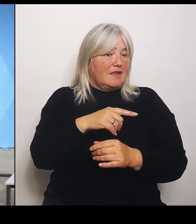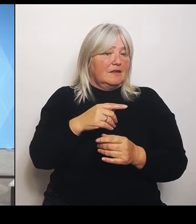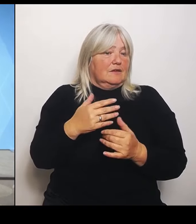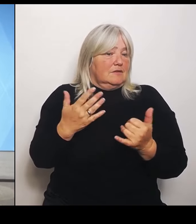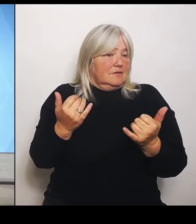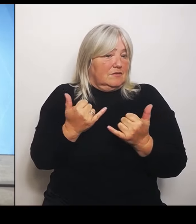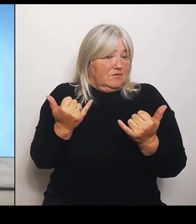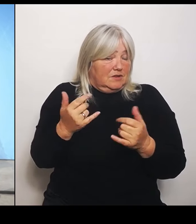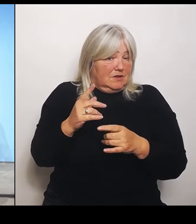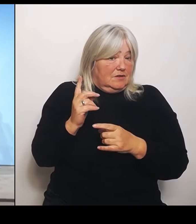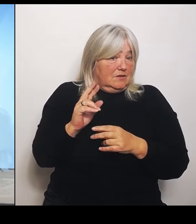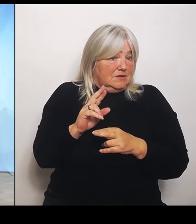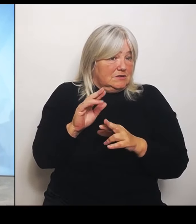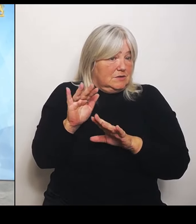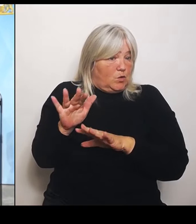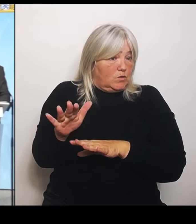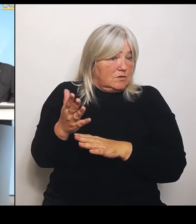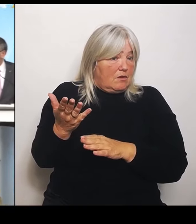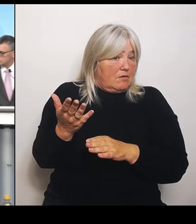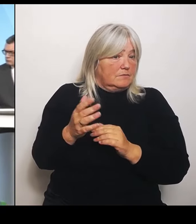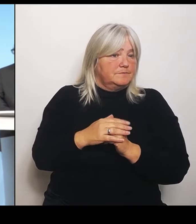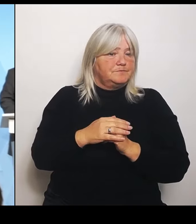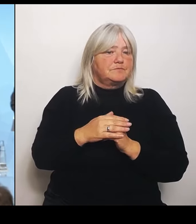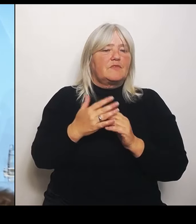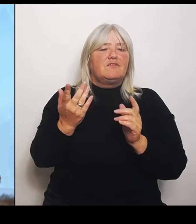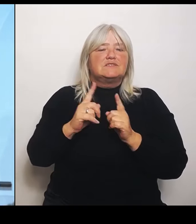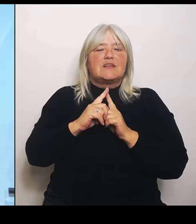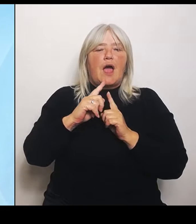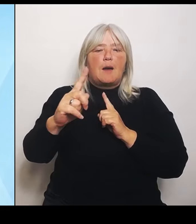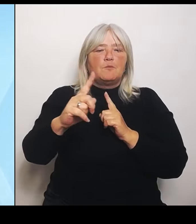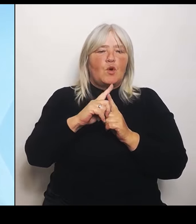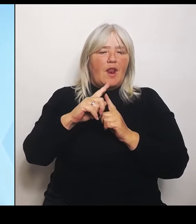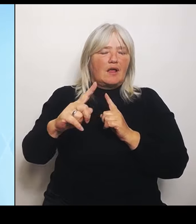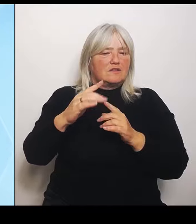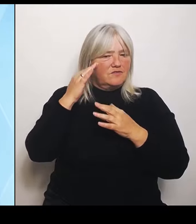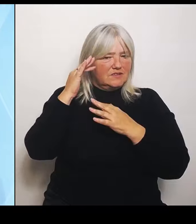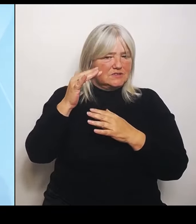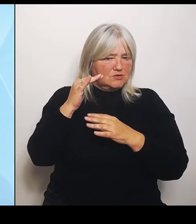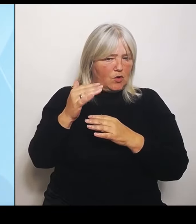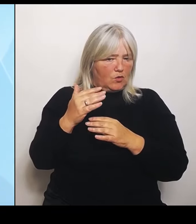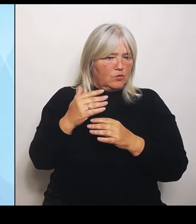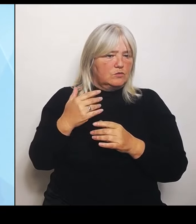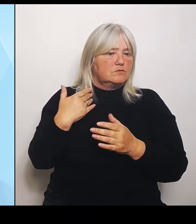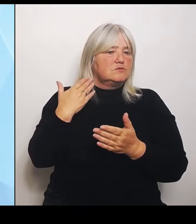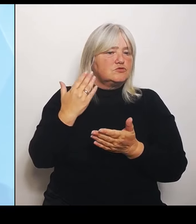ambulante Versorgung anbelangt, haben wir das von Anfang an kritisiert, dass sie nicht mitgedacht wurde. Weil wenn ich den stationären Bereich